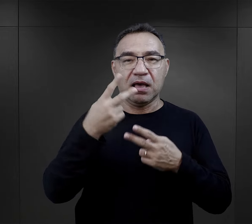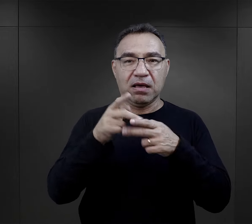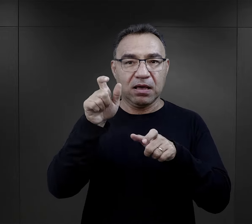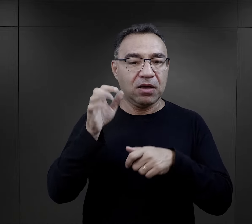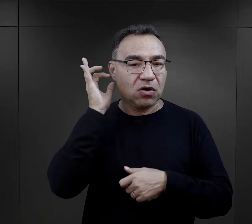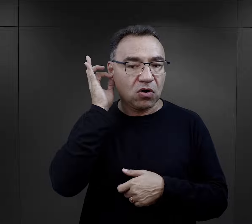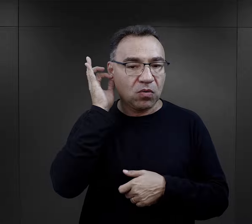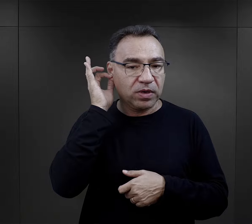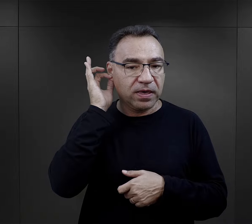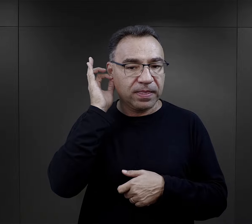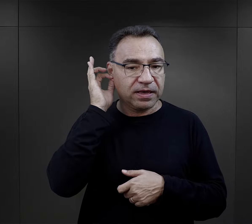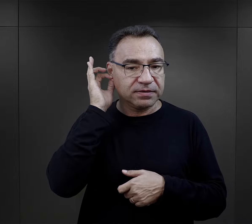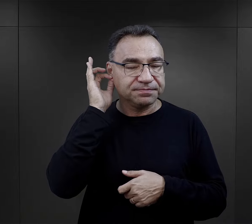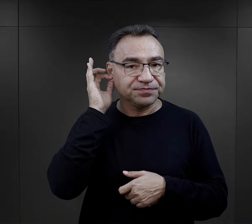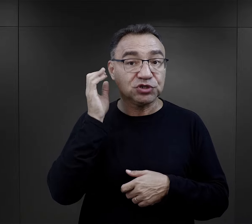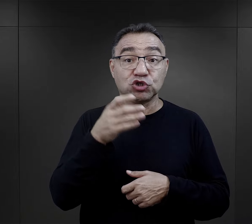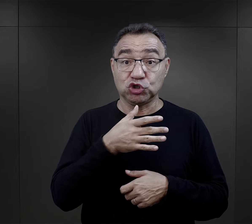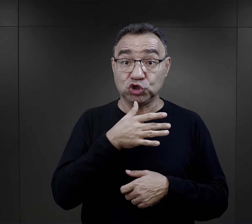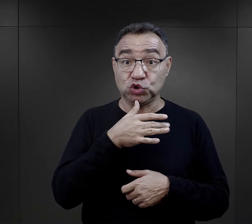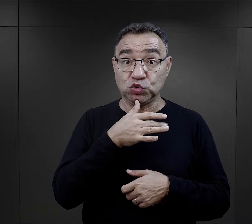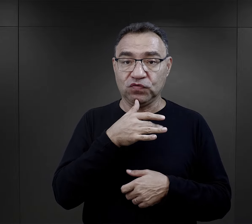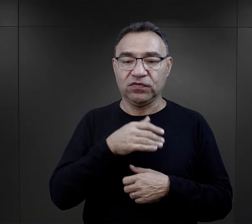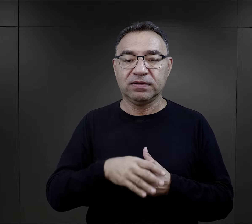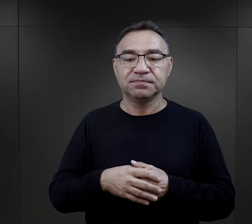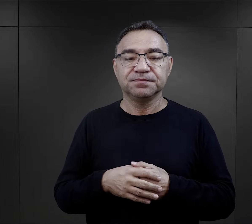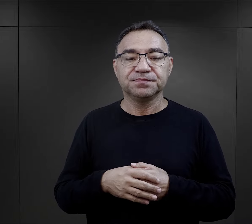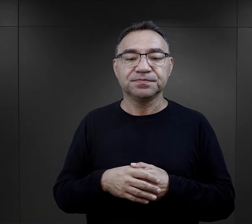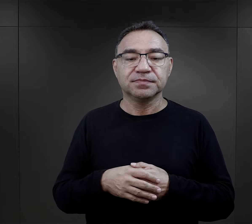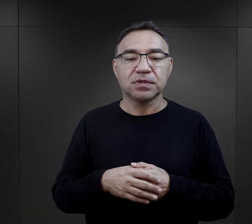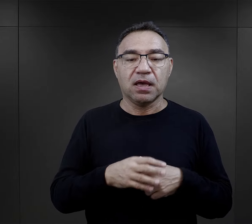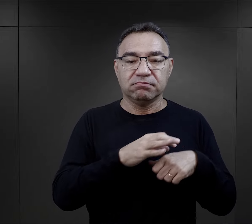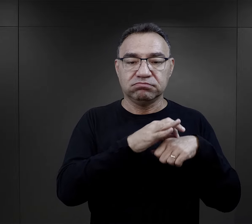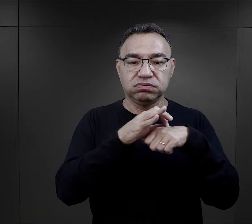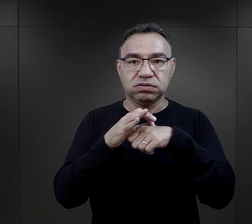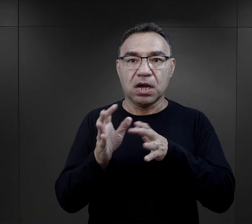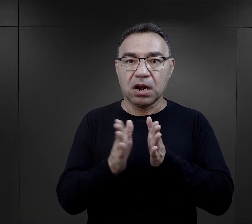I przypominam sobie tutaj jedną z więźniarek, więźniarka Żydówka,